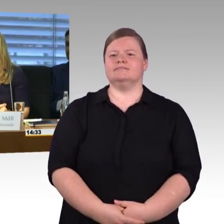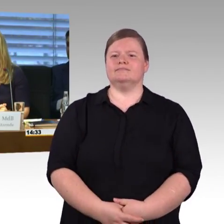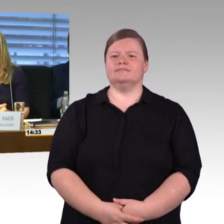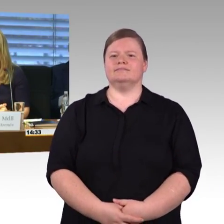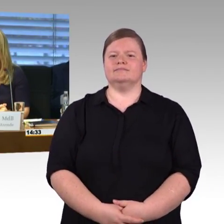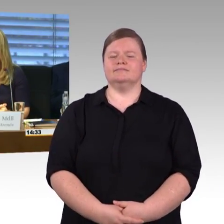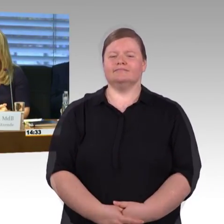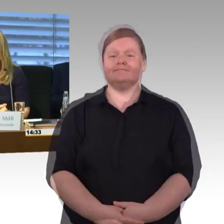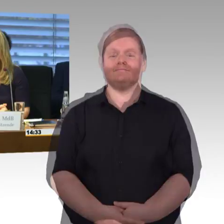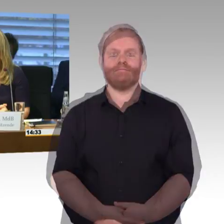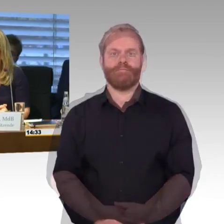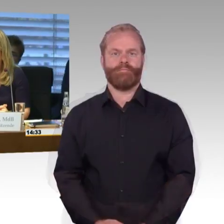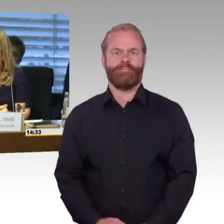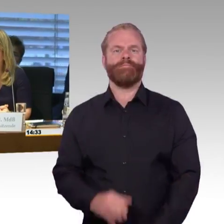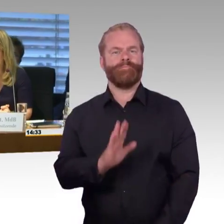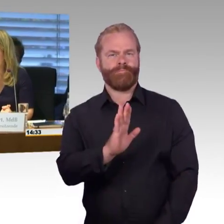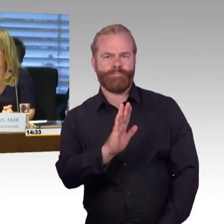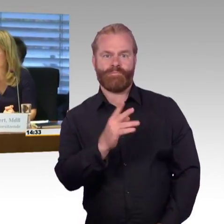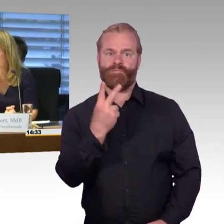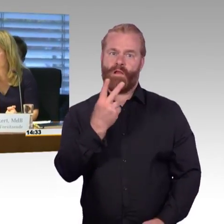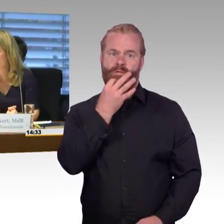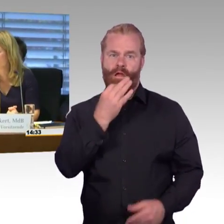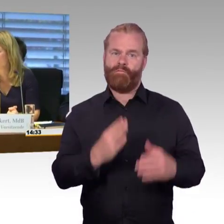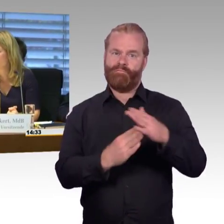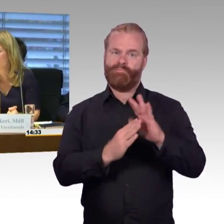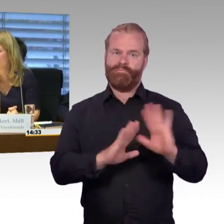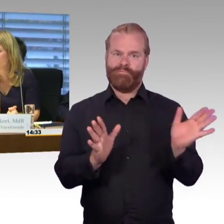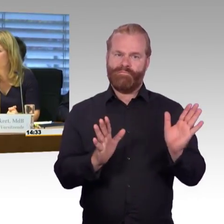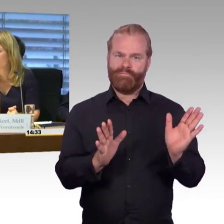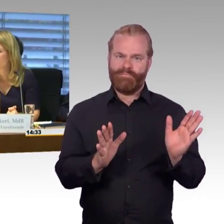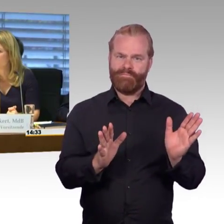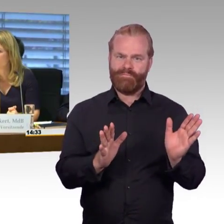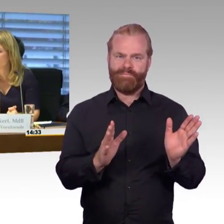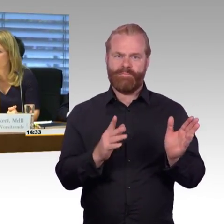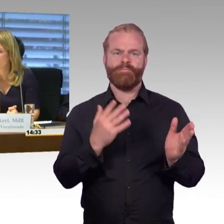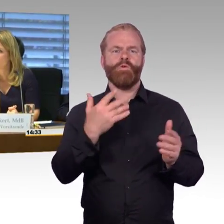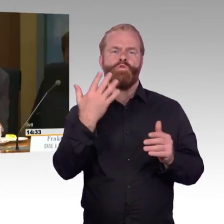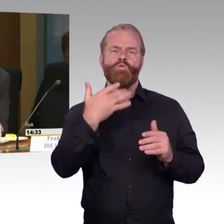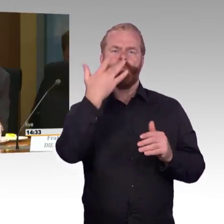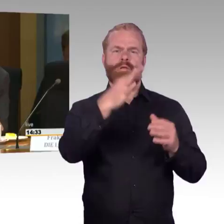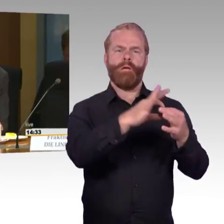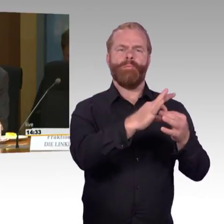(Rednerwechsel) Ja, vielen Dank Frau Vorsitzende, sehr geehrte Damen und Herren, vielen Dank für die Berichte. Die bisherigen Errungenschaften